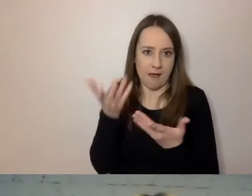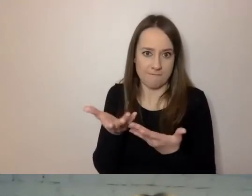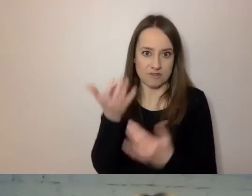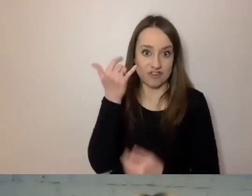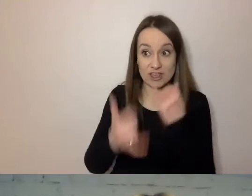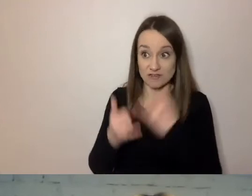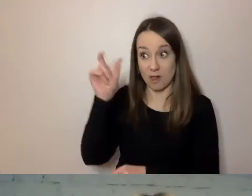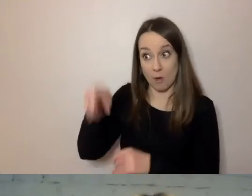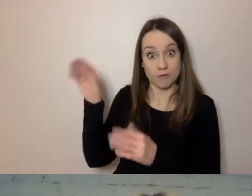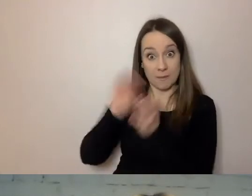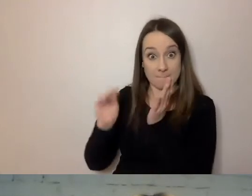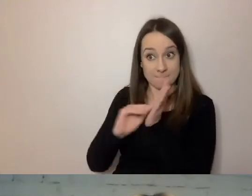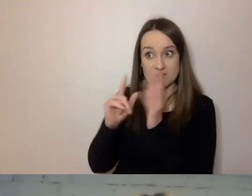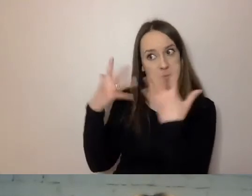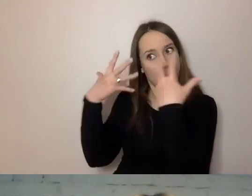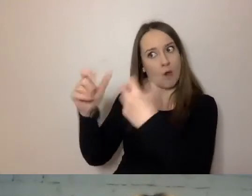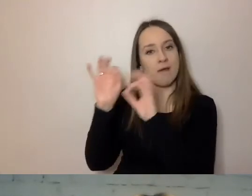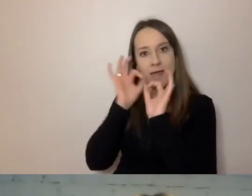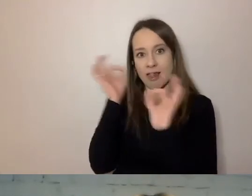aby odbiorca miał lepszy, prostszy tekst.